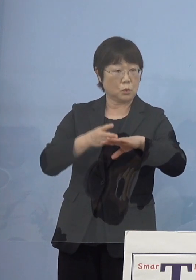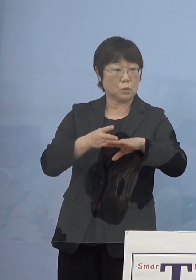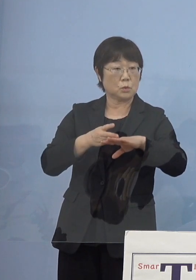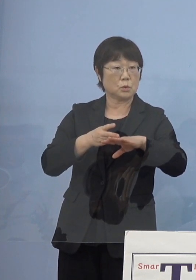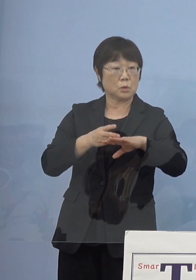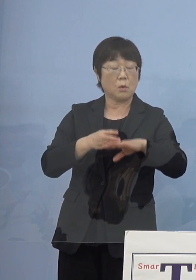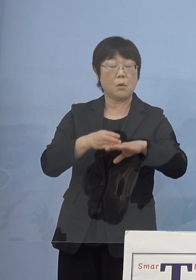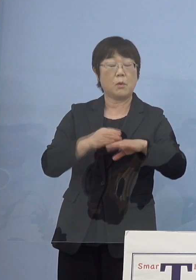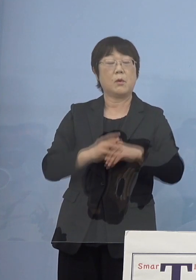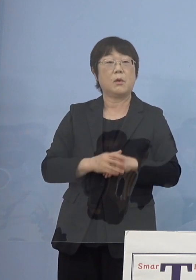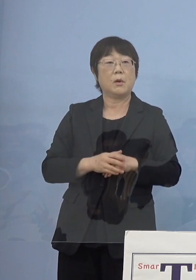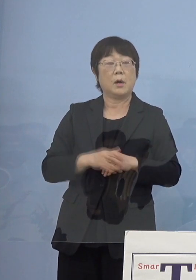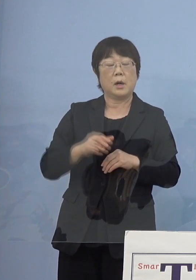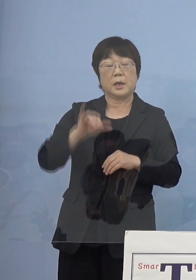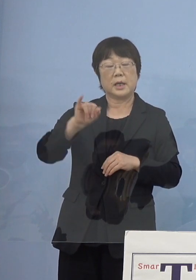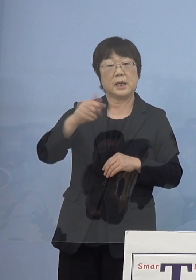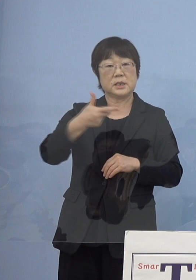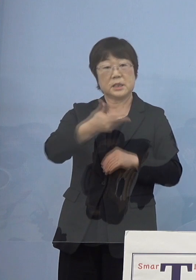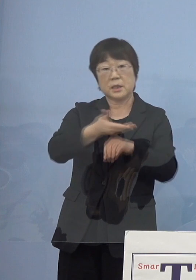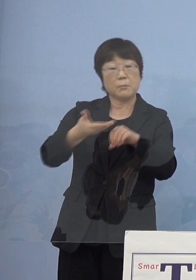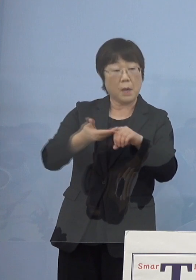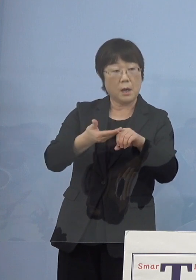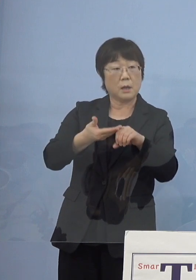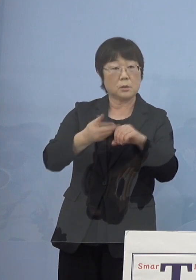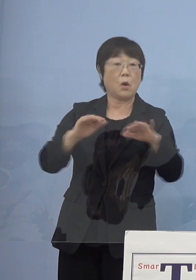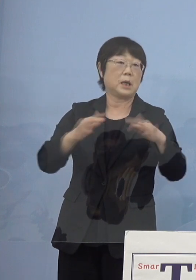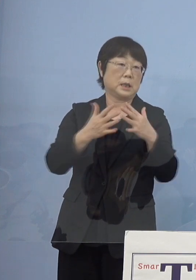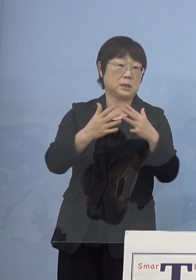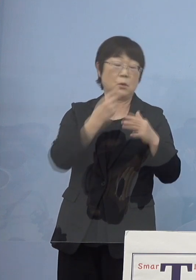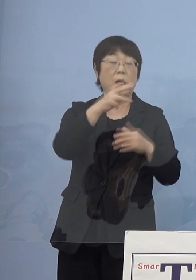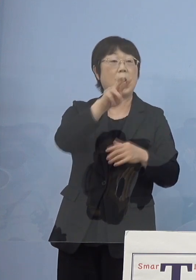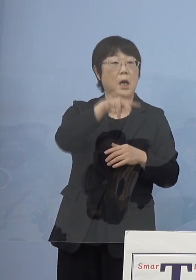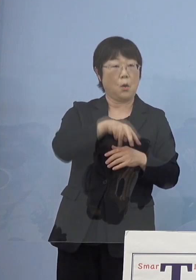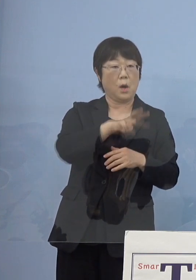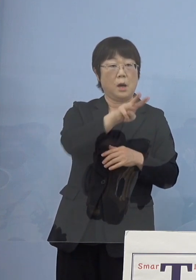屋島の話になって 香川県の話になっちゃうんですね